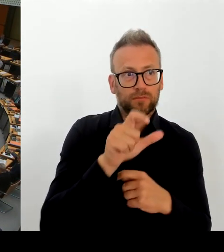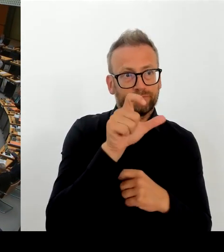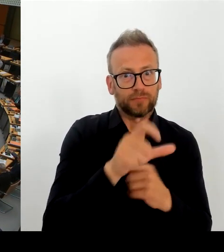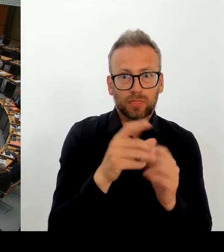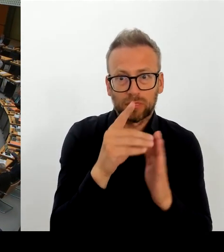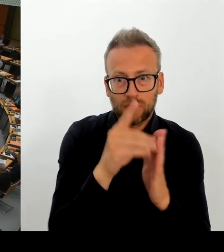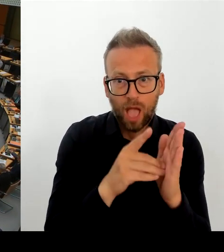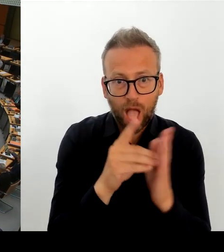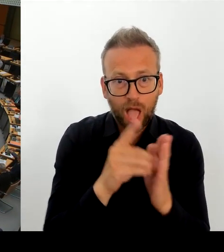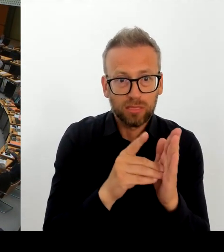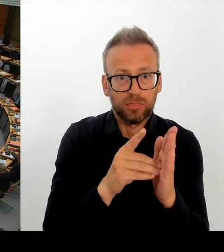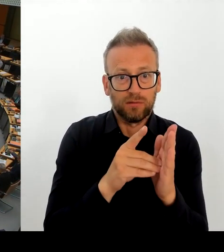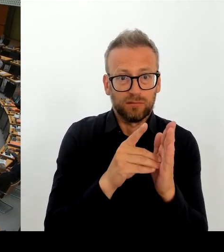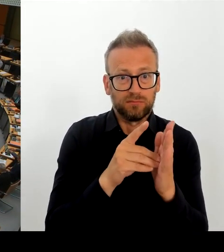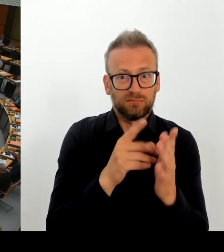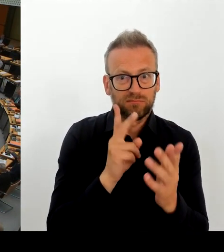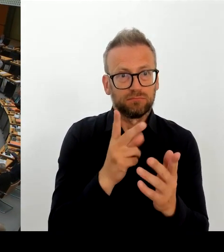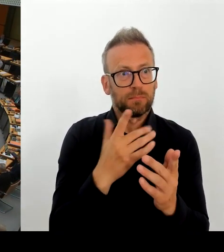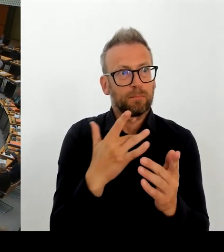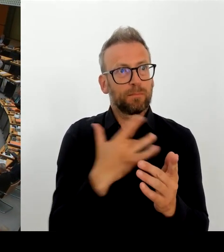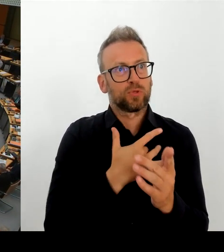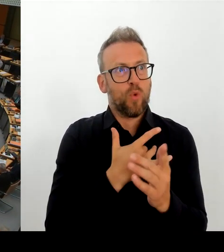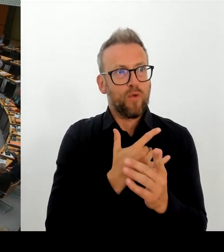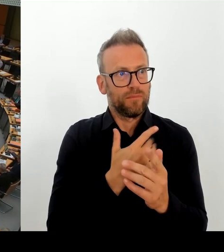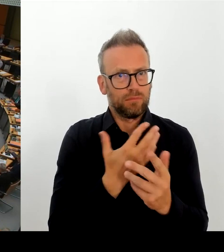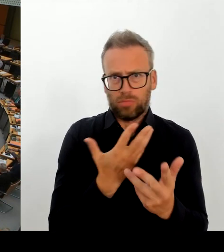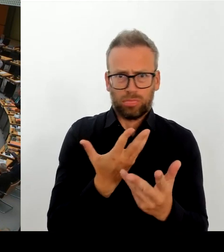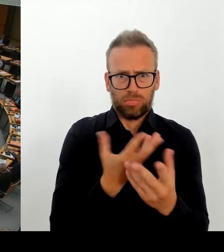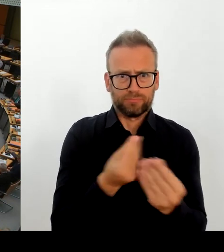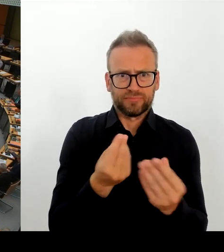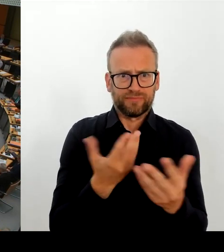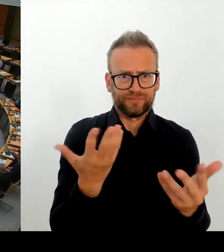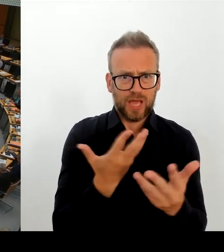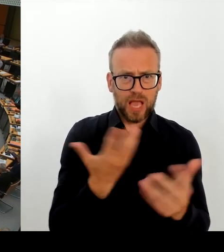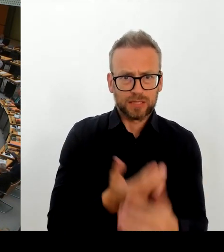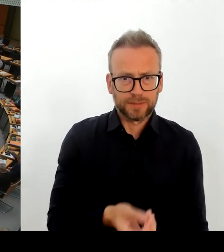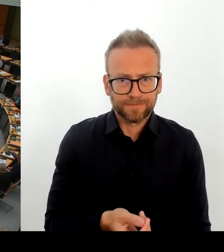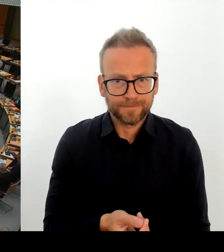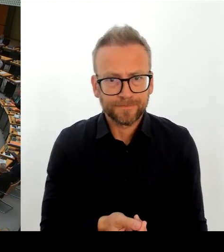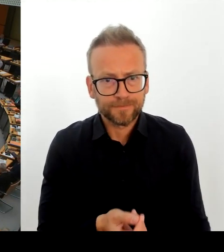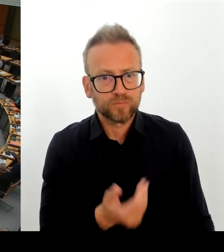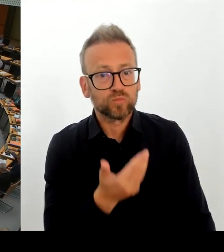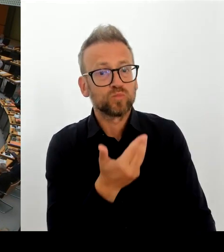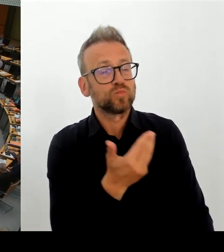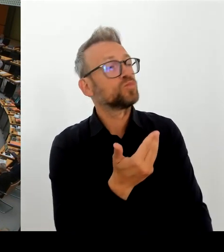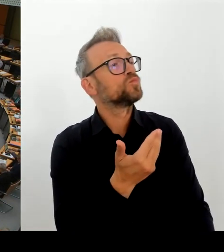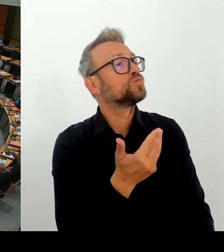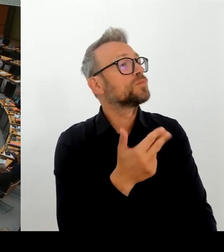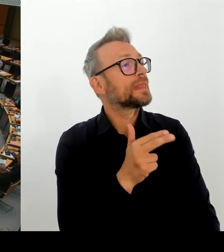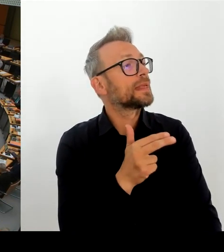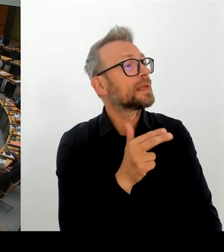leider bestätigen, dass wir bei der E-Akte Kenntnis von Datenverlusten haben.